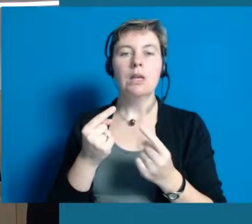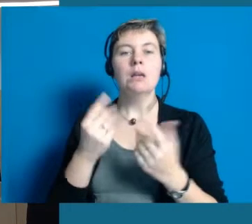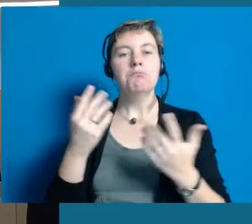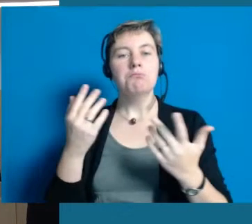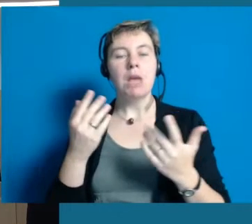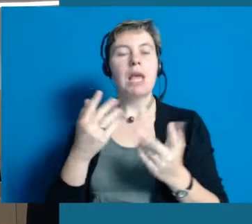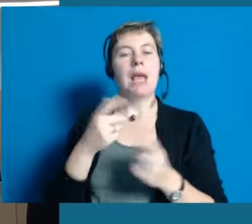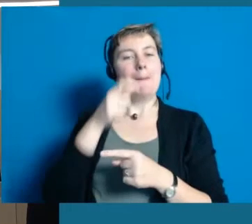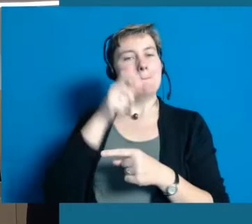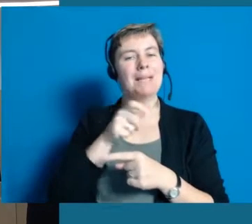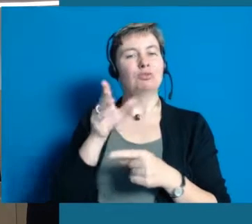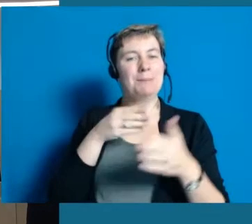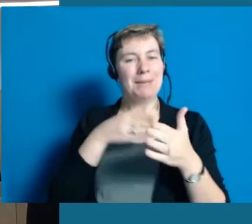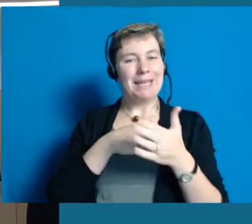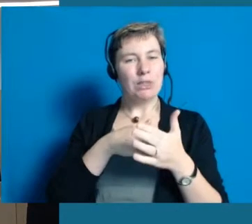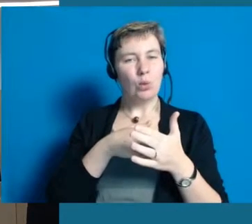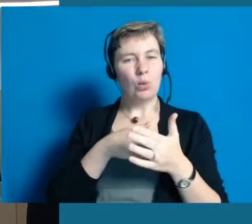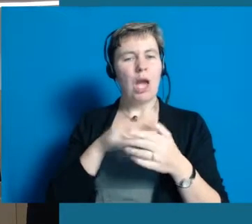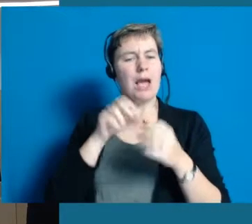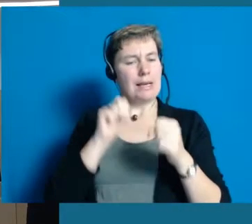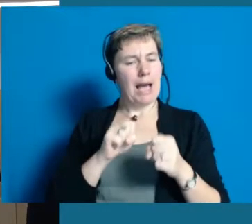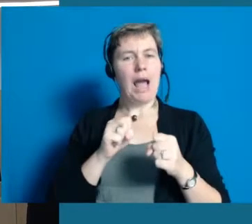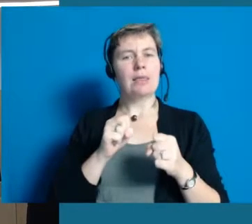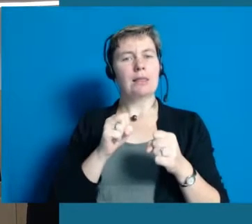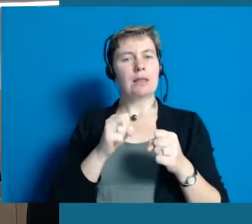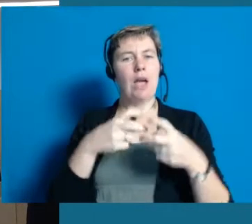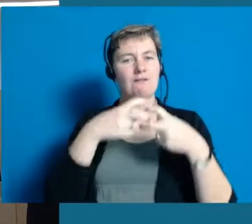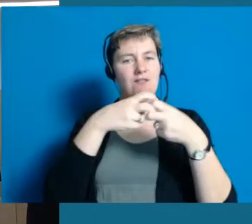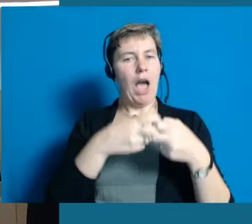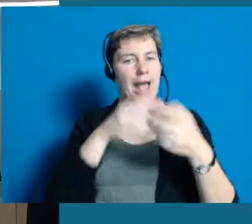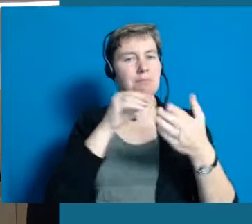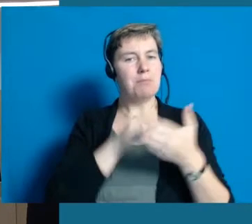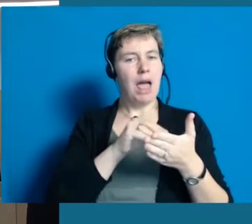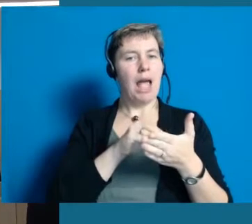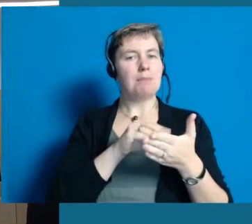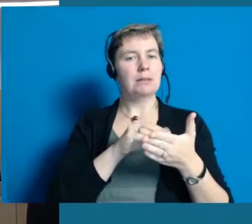wann und wie lange können Menschen in einem Verein noch mit tun